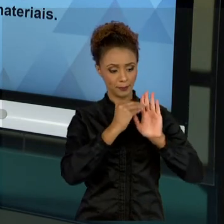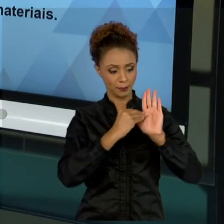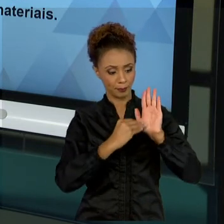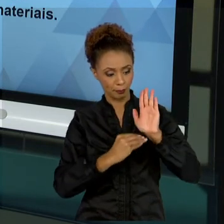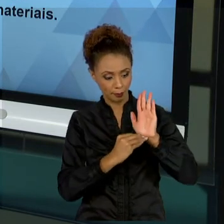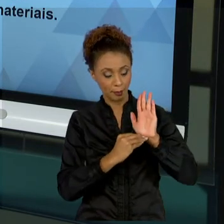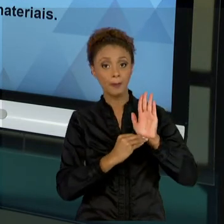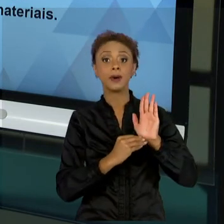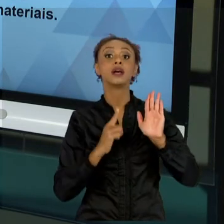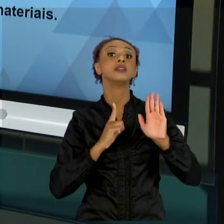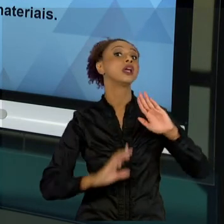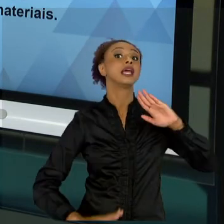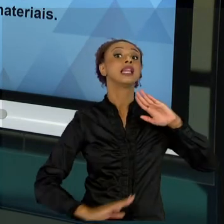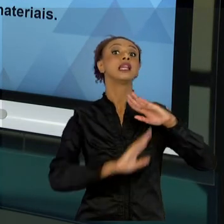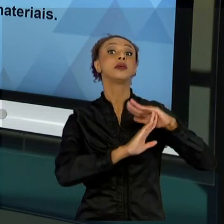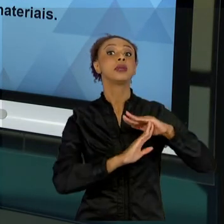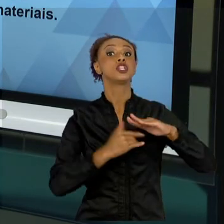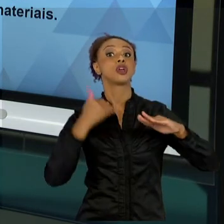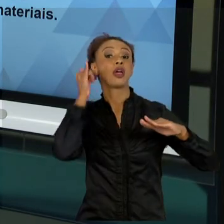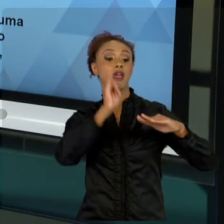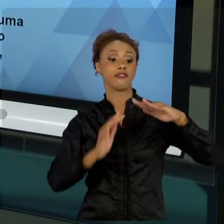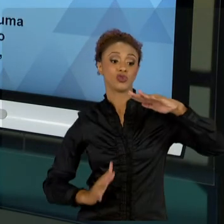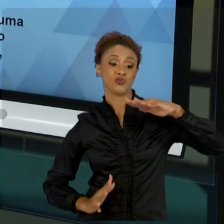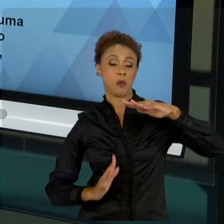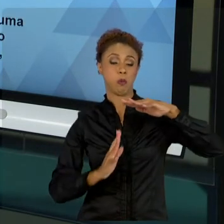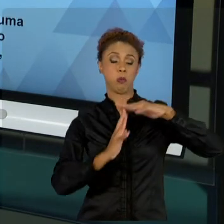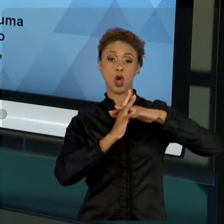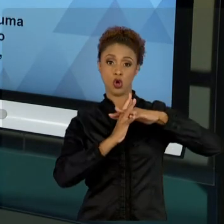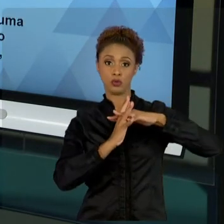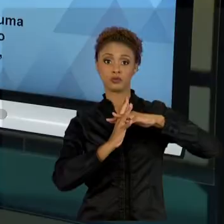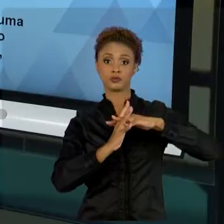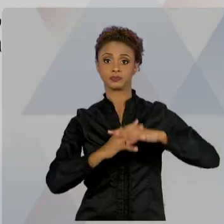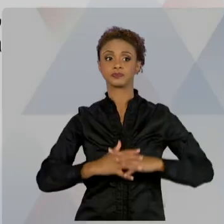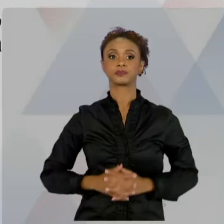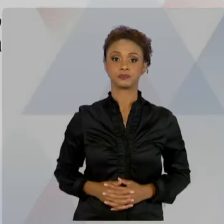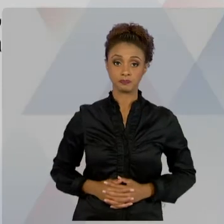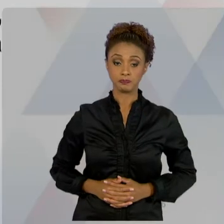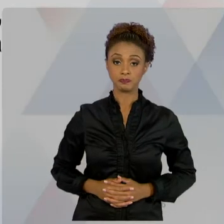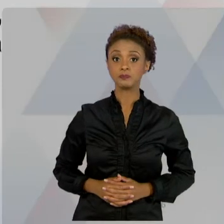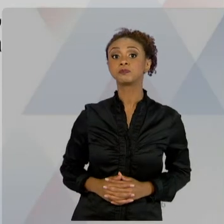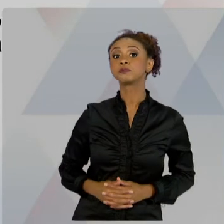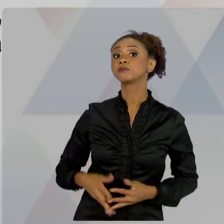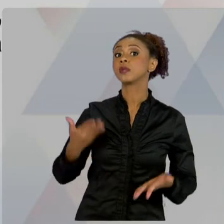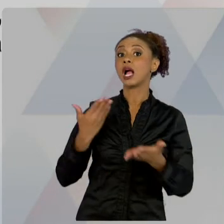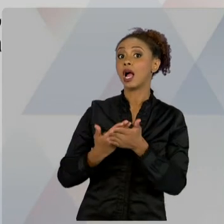JÁ NA AULA CINCO, A DIMENSÃO SOCIAL, BUSCAR O